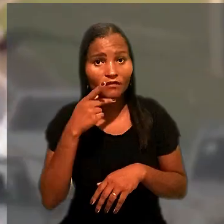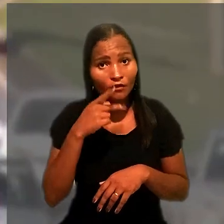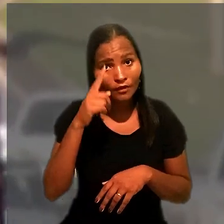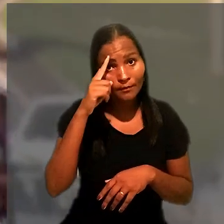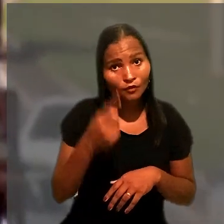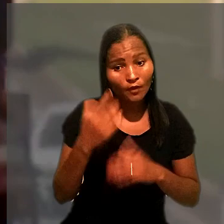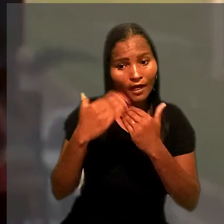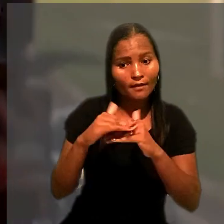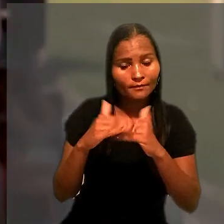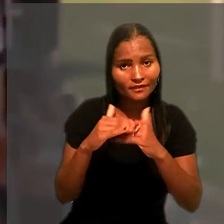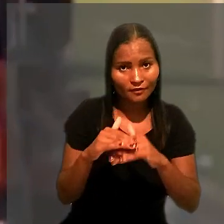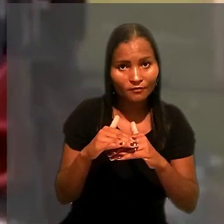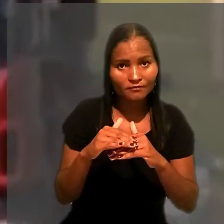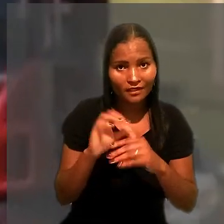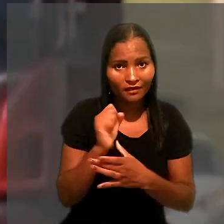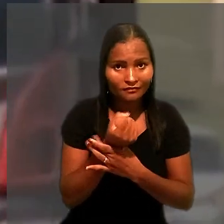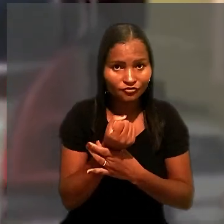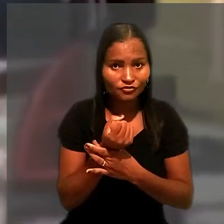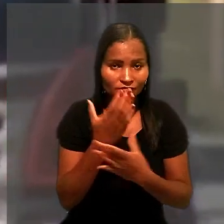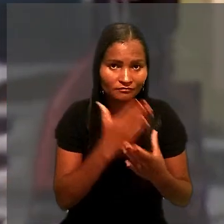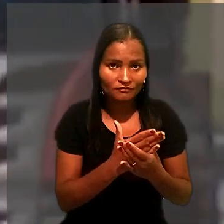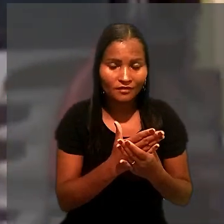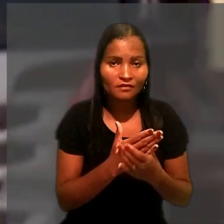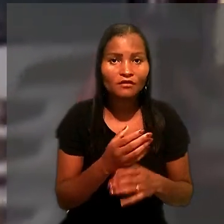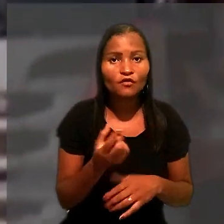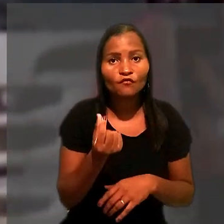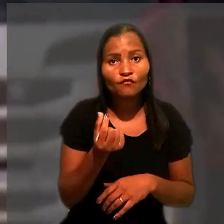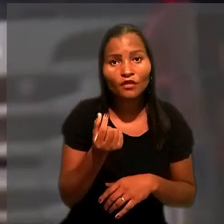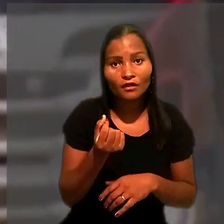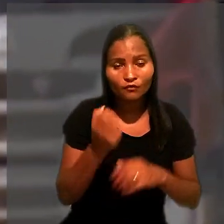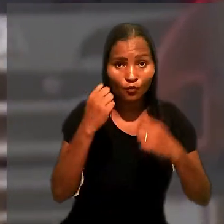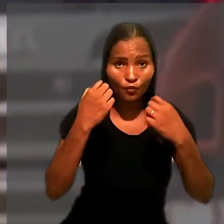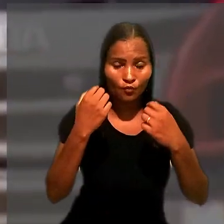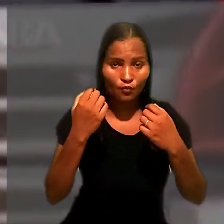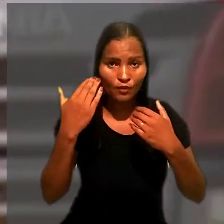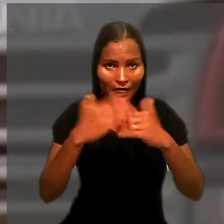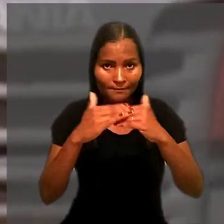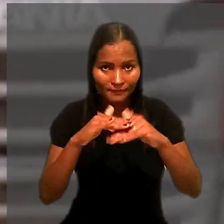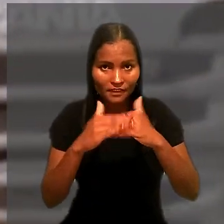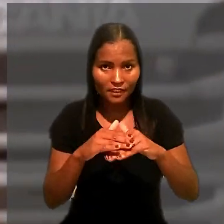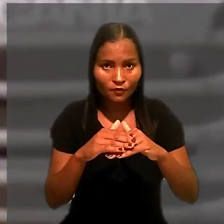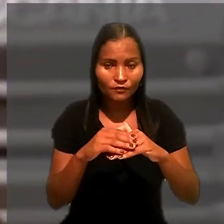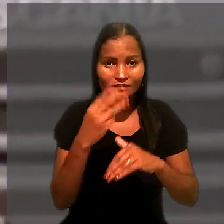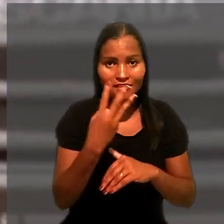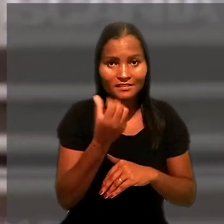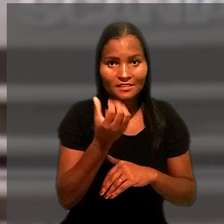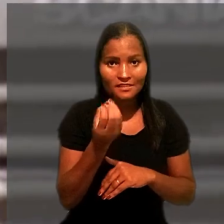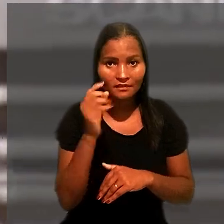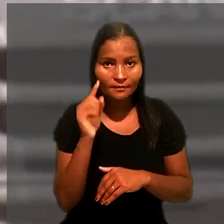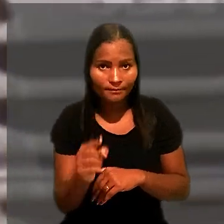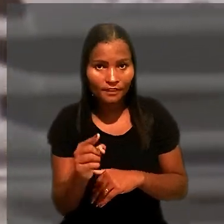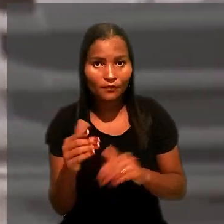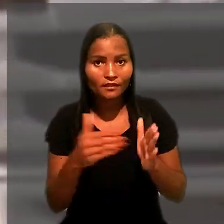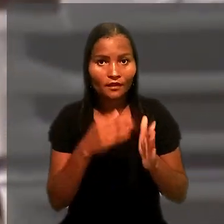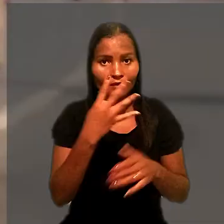O veículo estava avaliado entre R$ 360 mil e R$ 440 mil.